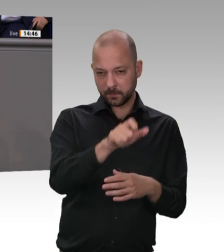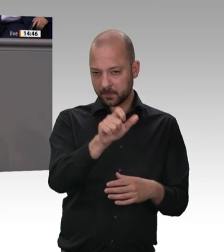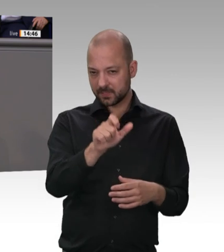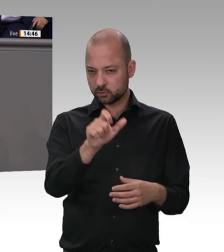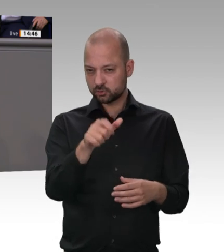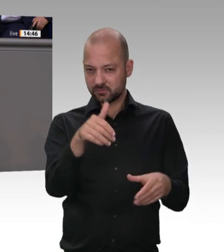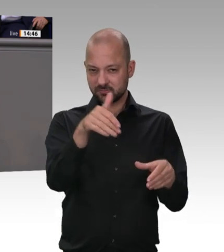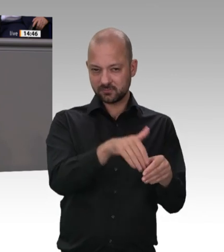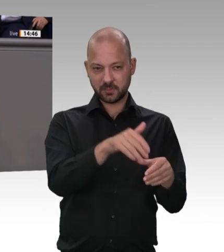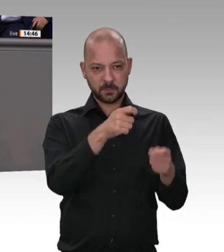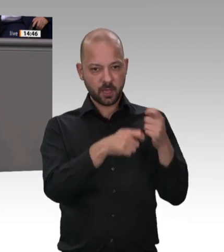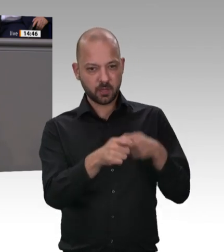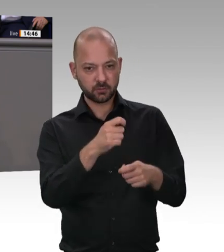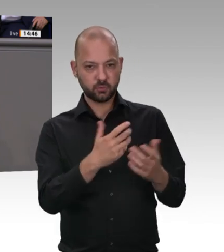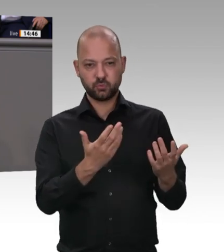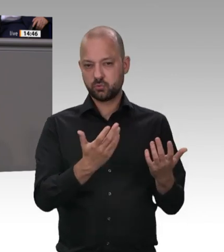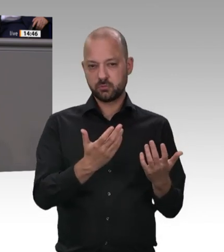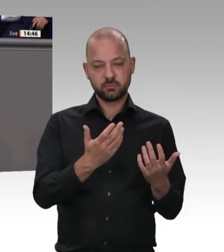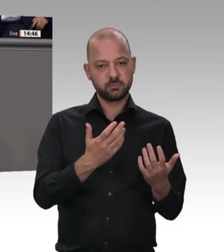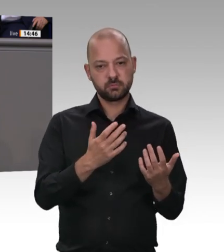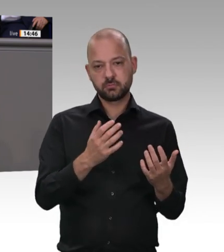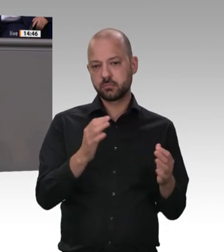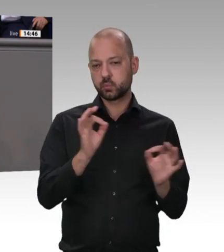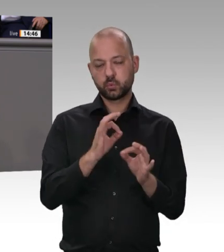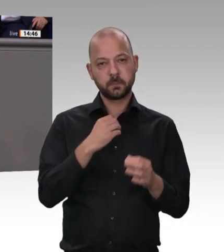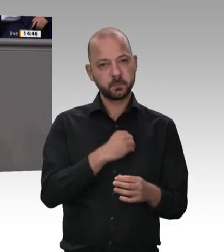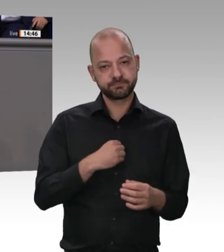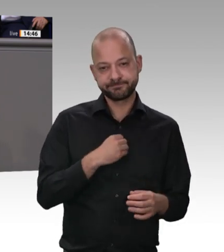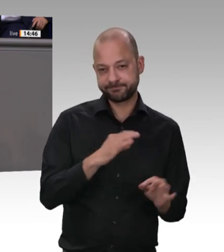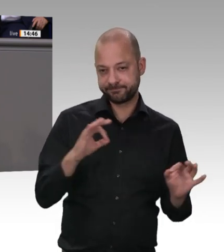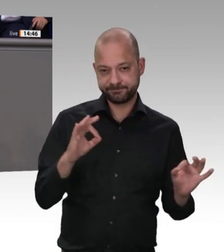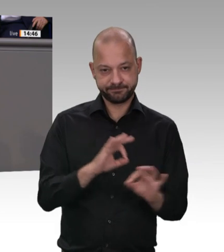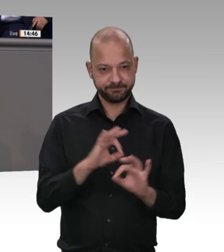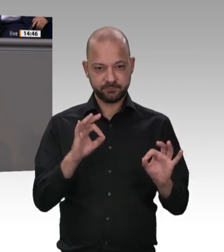wir sind uns da sicherlich einig –, hat überhaupt nichts mehr mit ehrbarer Kaufmannschaft